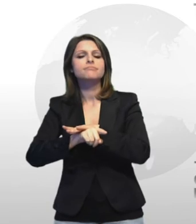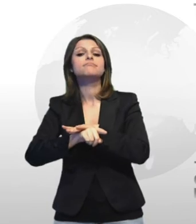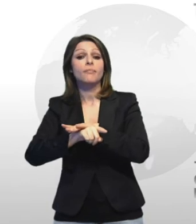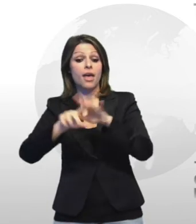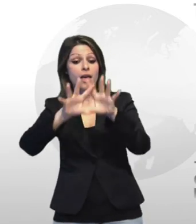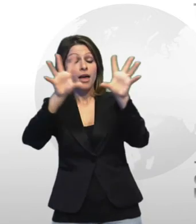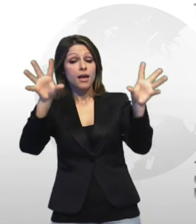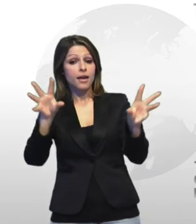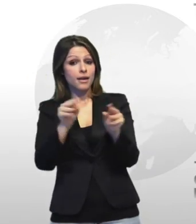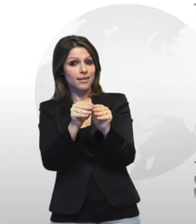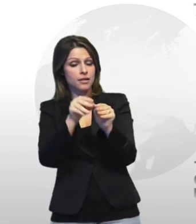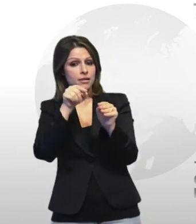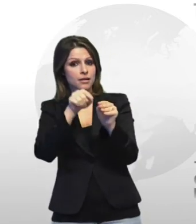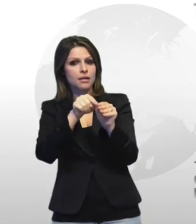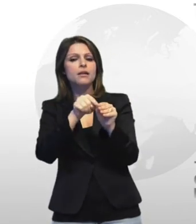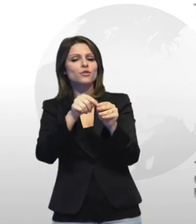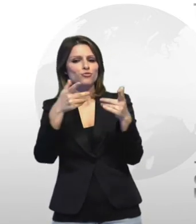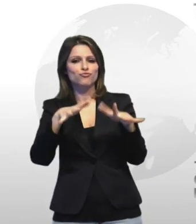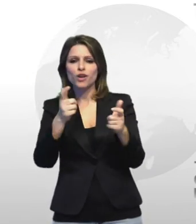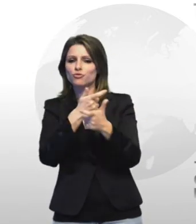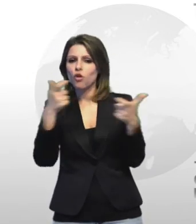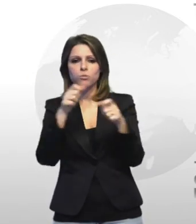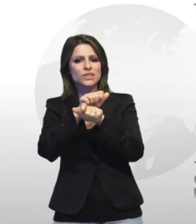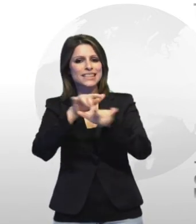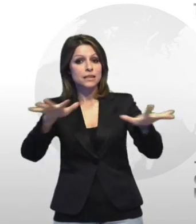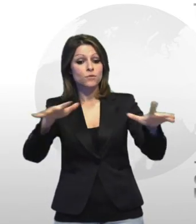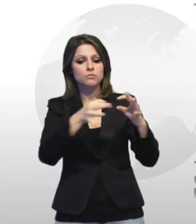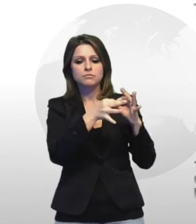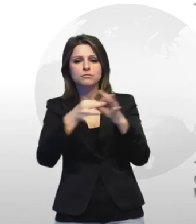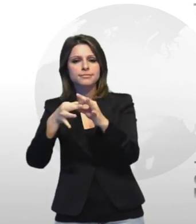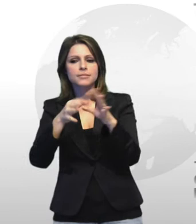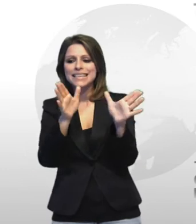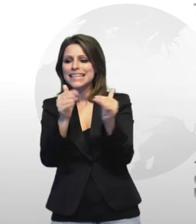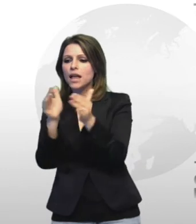fenomeni molto anzi troppo di fu così che incidono pesantemente su quasi tutti